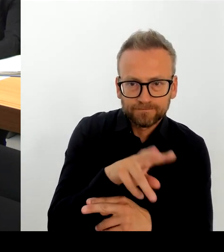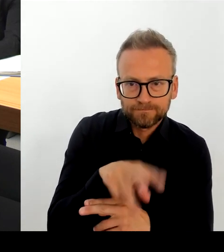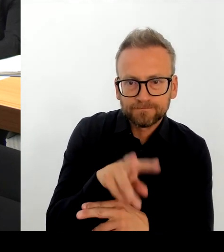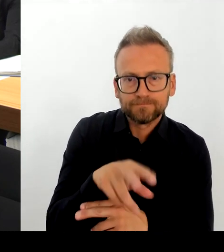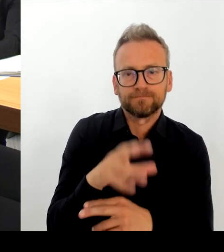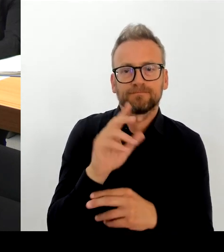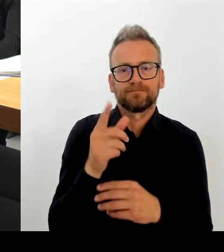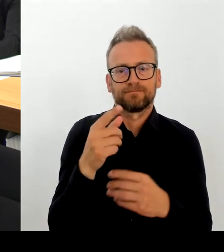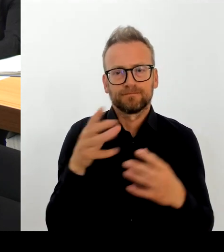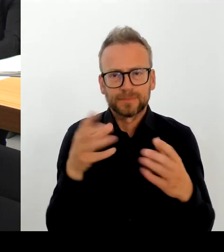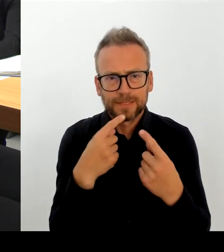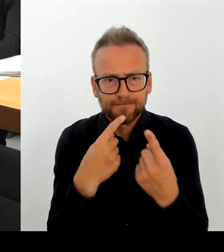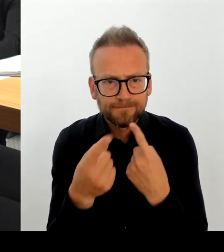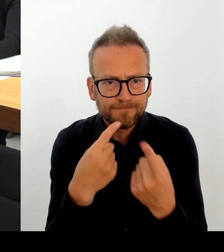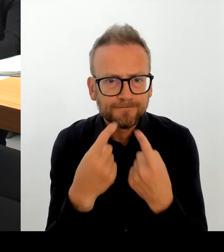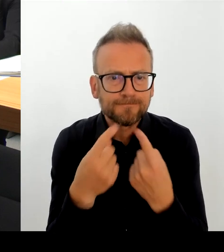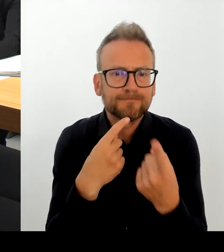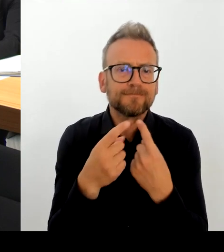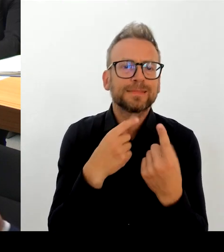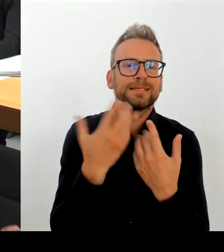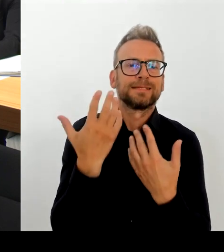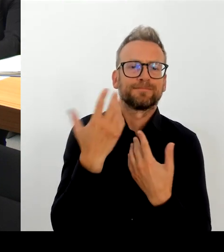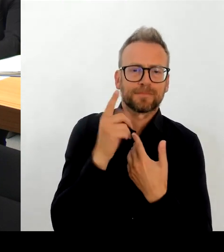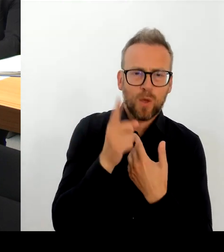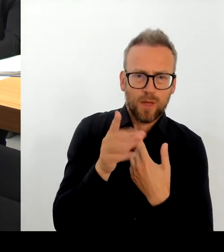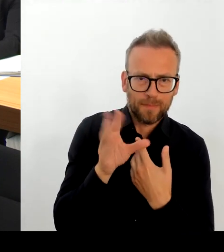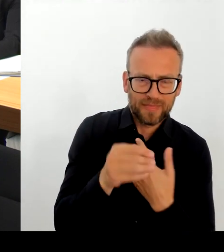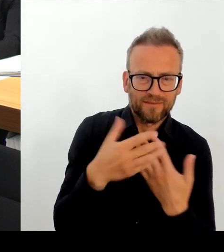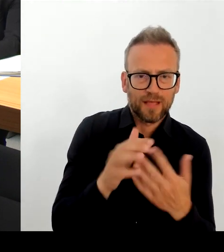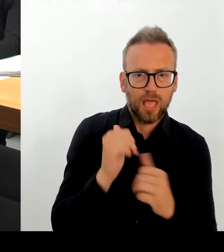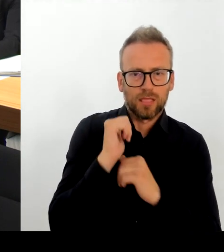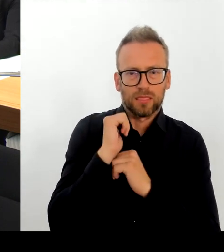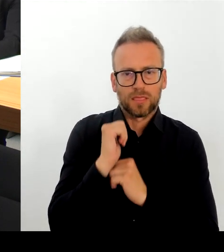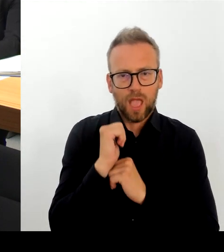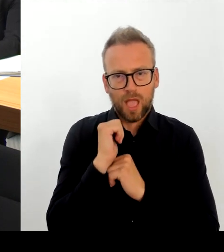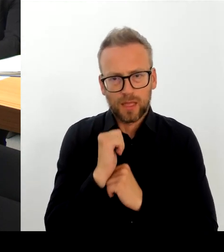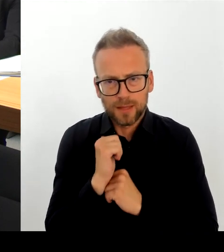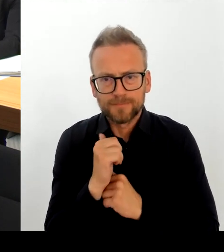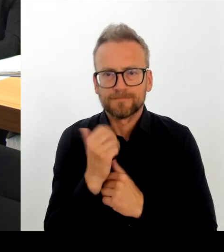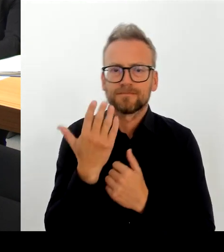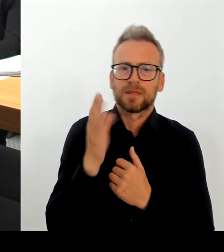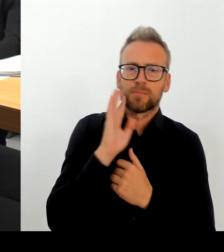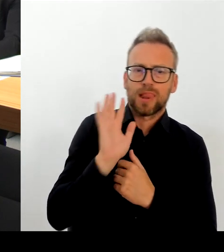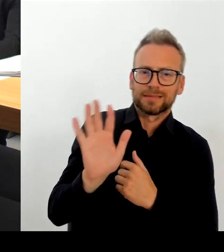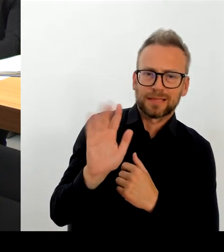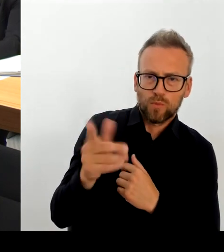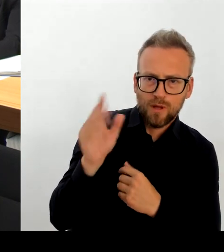gemeinsam mit der Polizei vor Ort. Die Fortentwicklung der örtlichen Gestaltung des Platzes wird alles